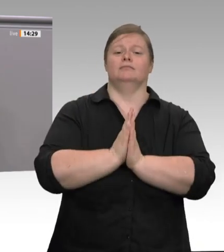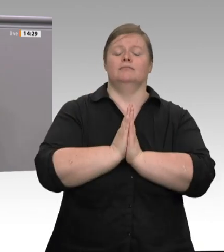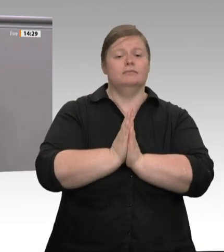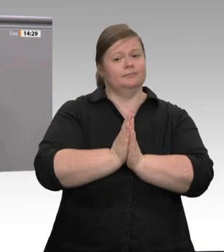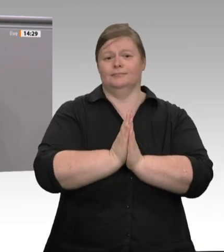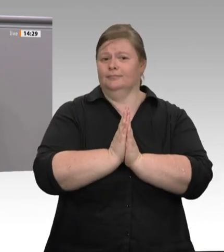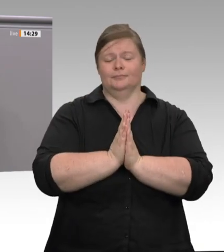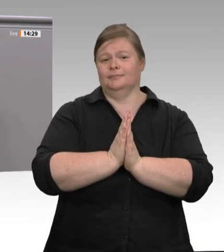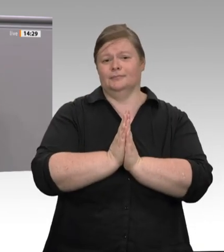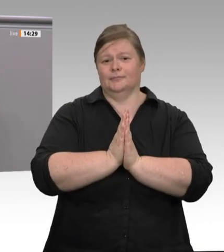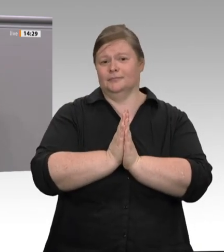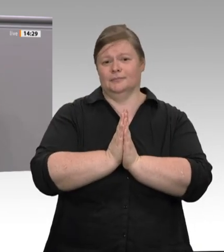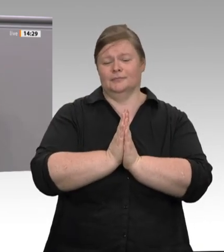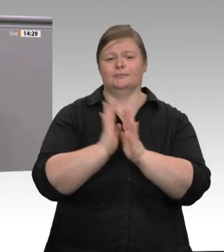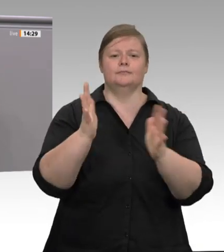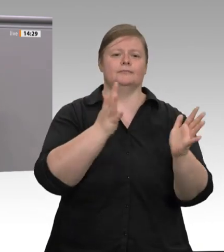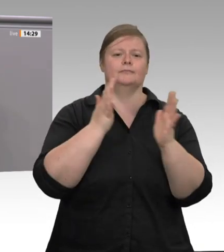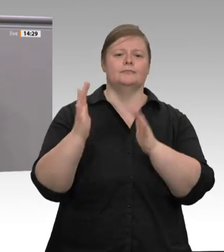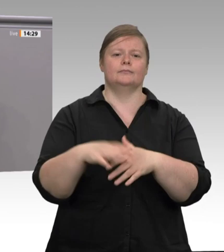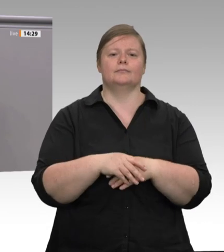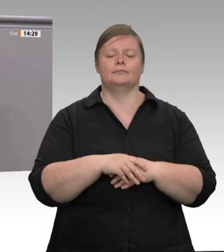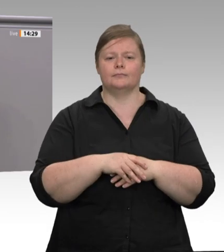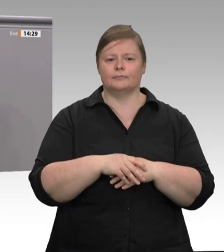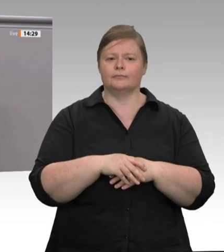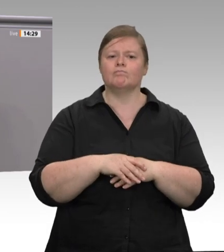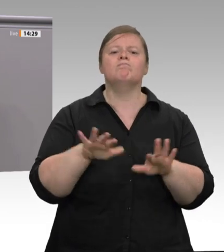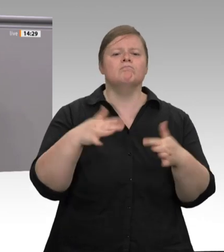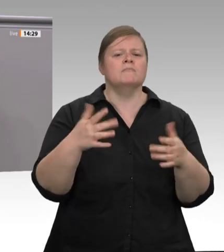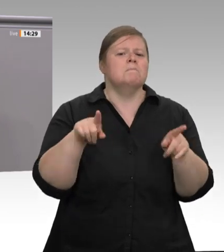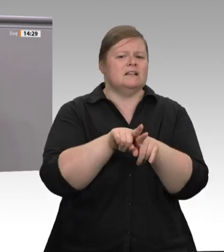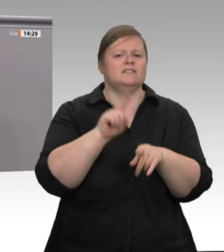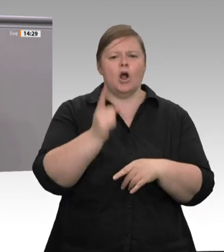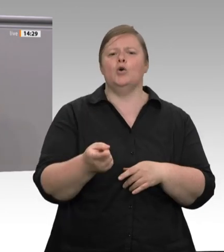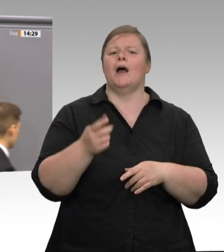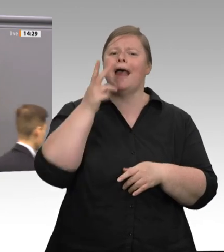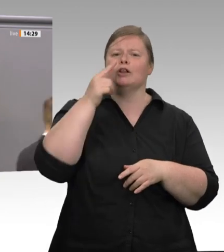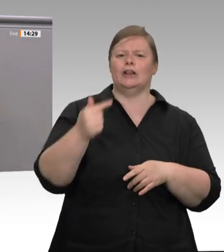ein durchsichtiges Ablenkungsmanöver, um in letzter Minute ein Gesetz zu verhindern.